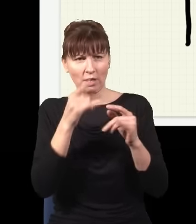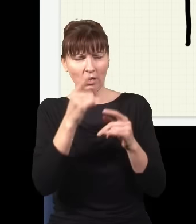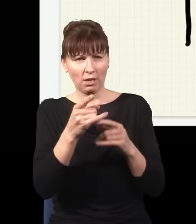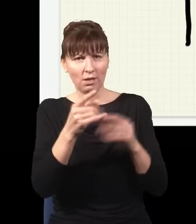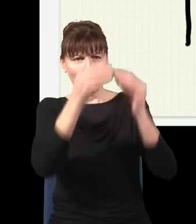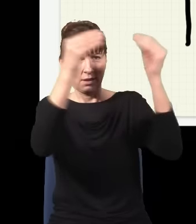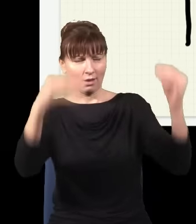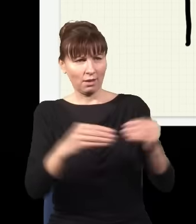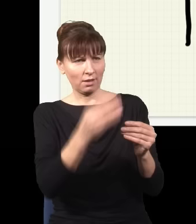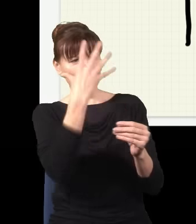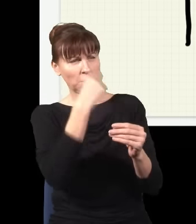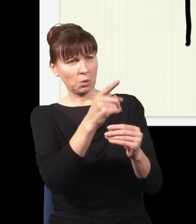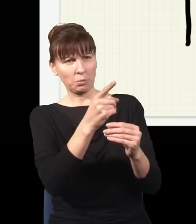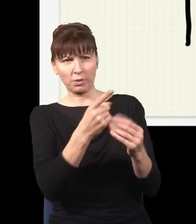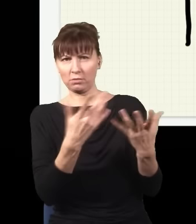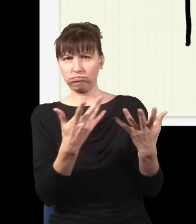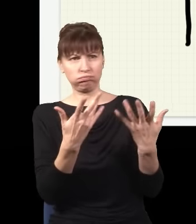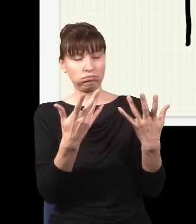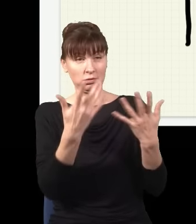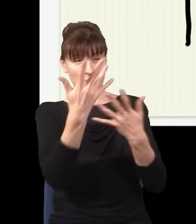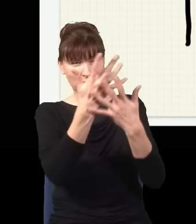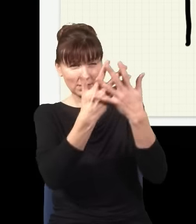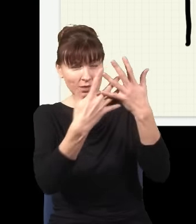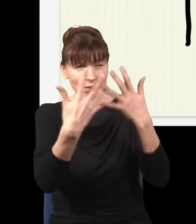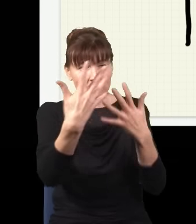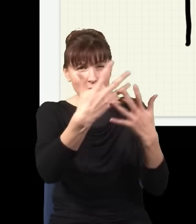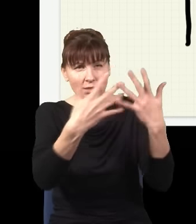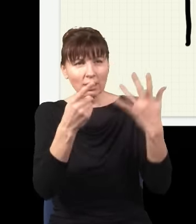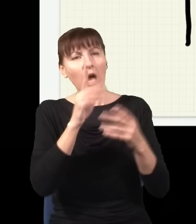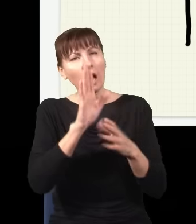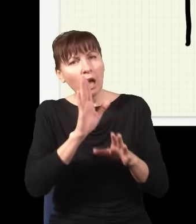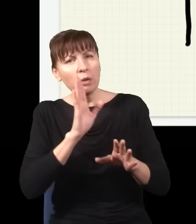bardzo skomplikowany, ale on będzie dokładnie taki, jak gdyby mój układ, moja cząstka,